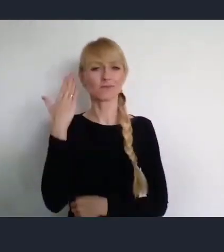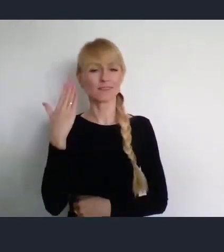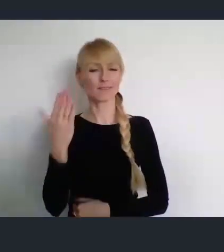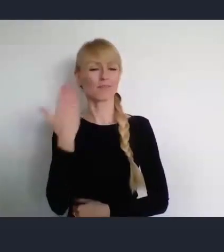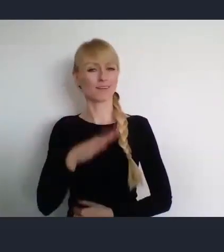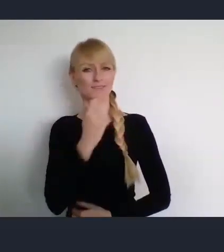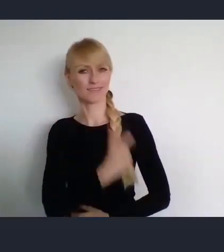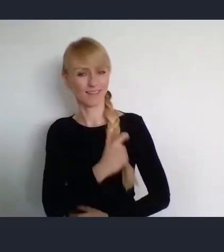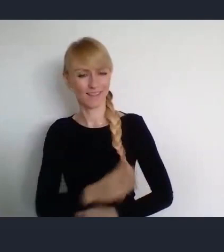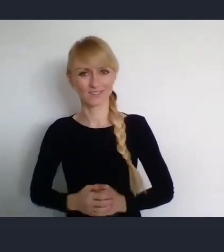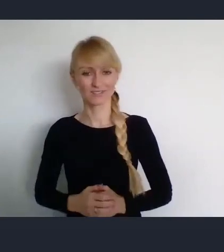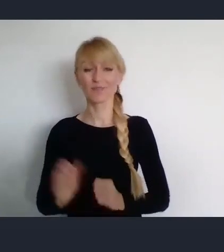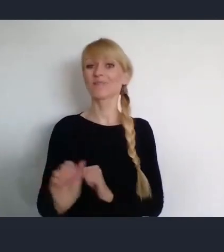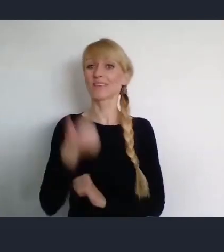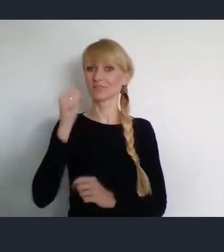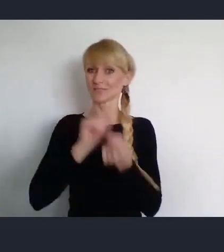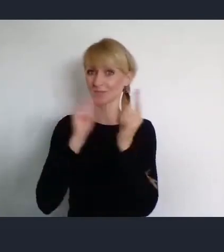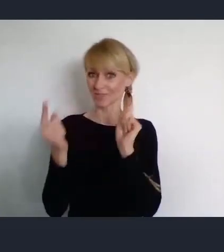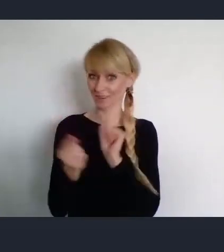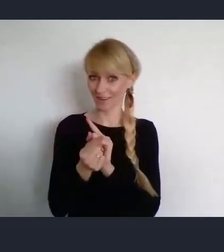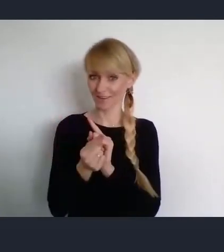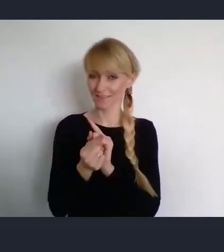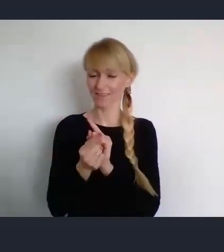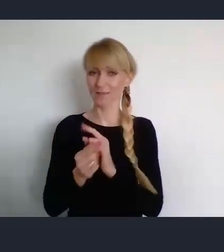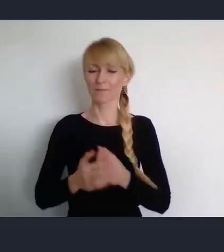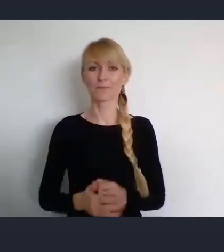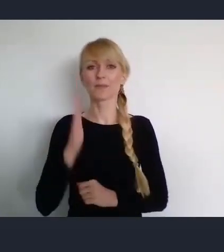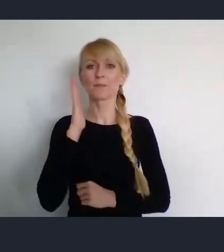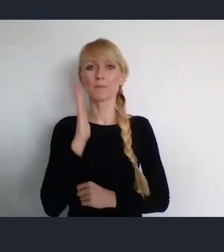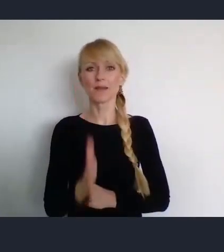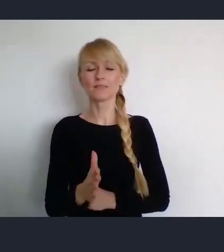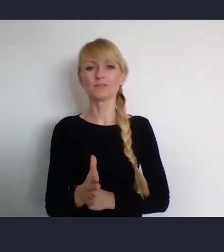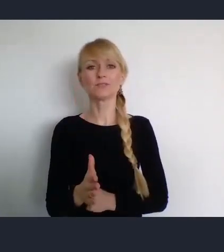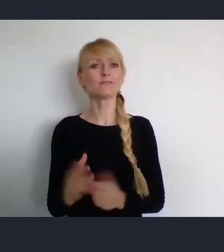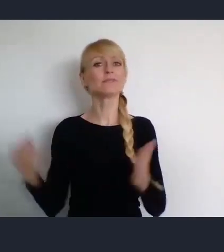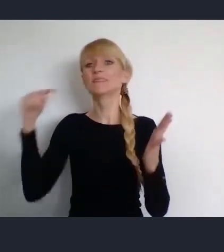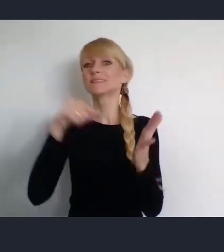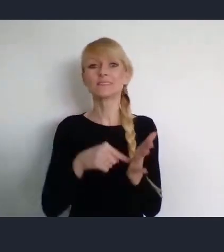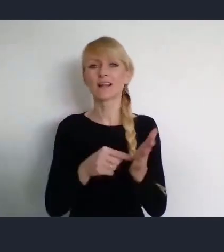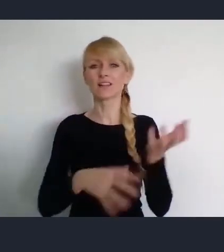Na pierwszym spotkaniu, poświęconym Światowemu Forum Miast.